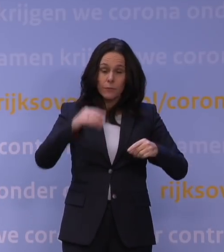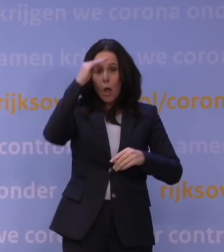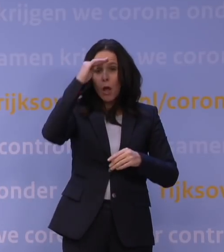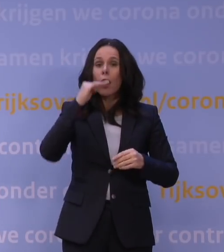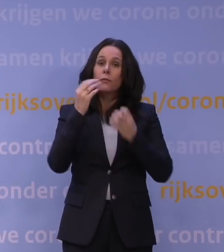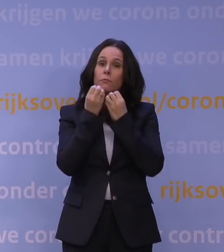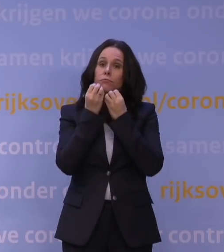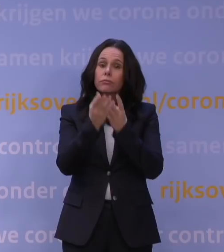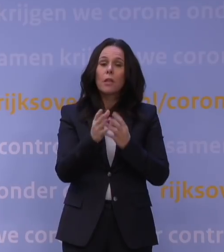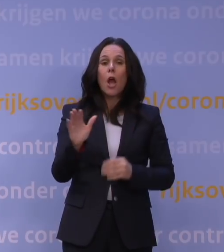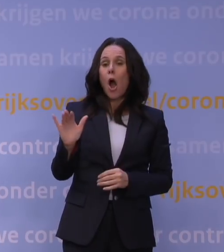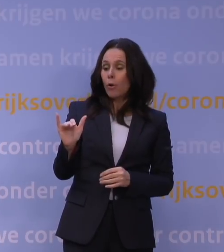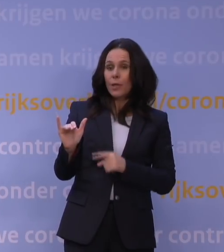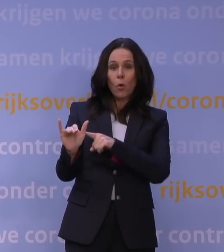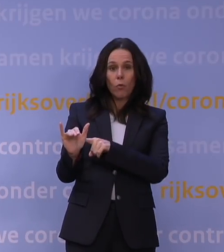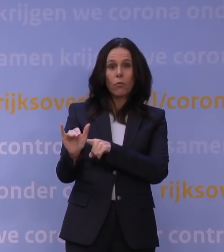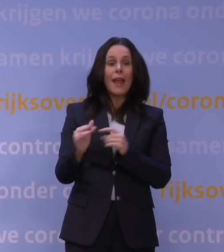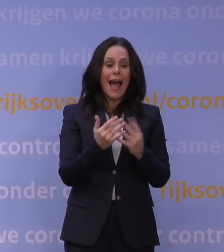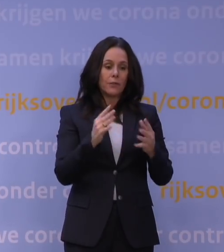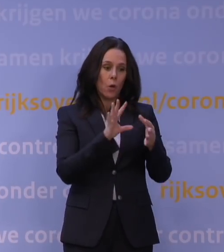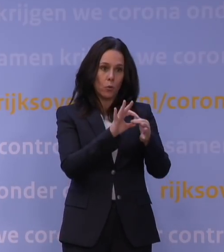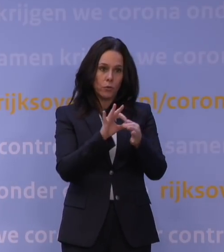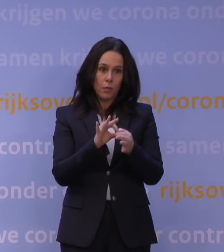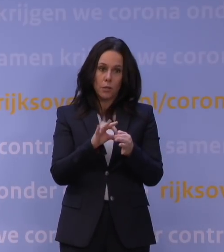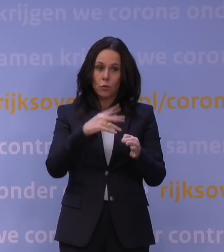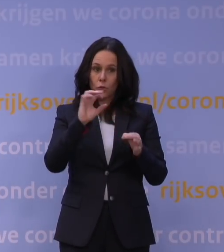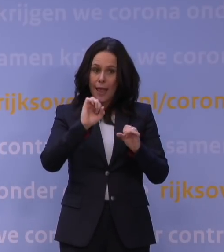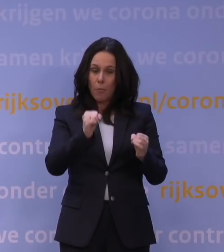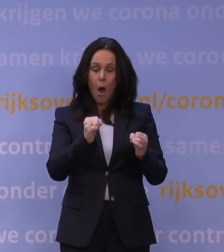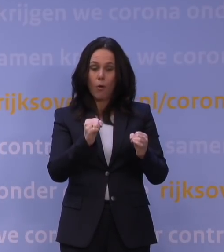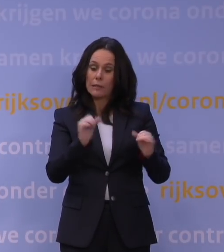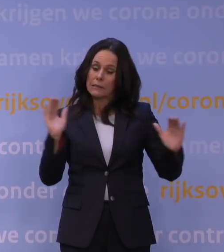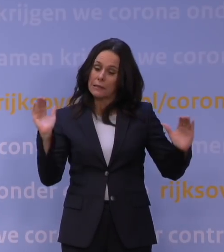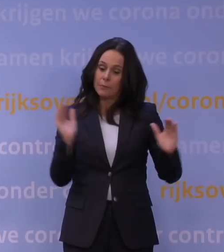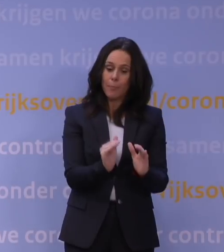omikron dwingt ons het aantal contacten zo snel mogelijk en zo veel als maar kan te beperken,